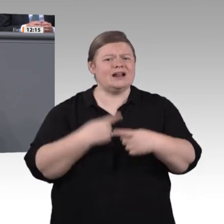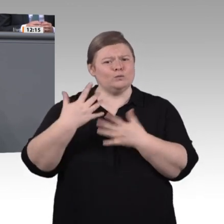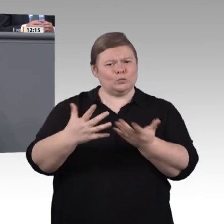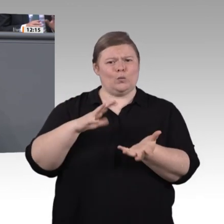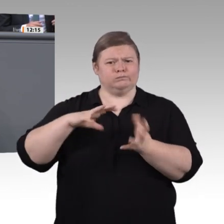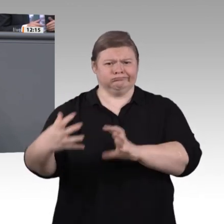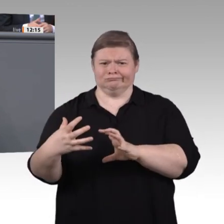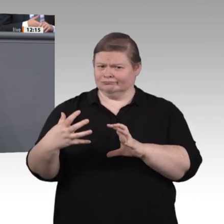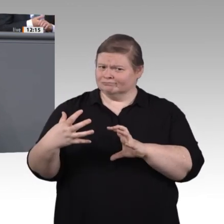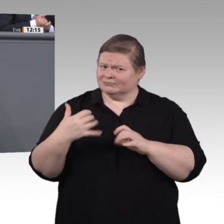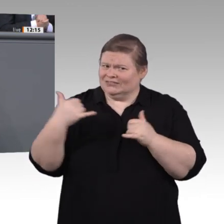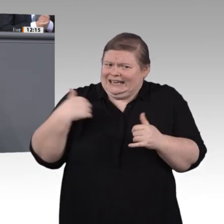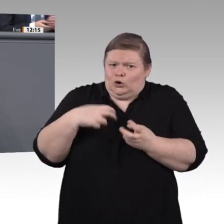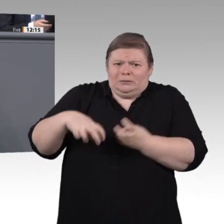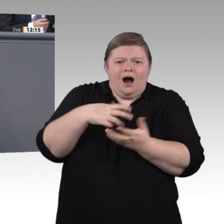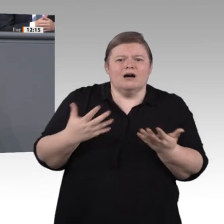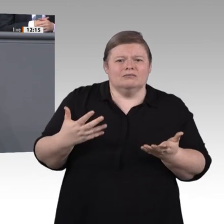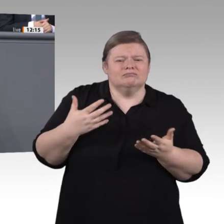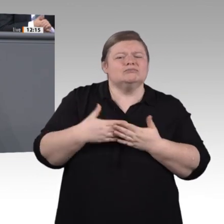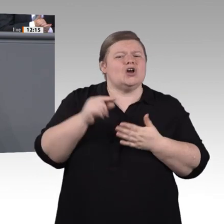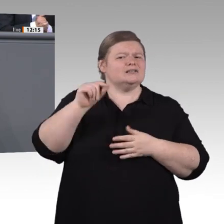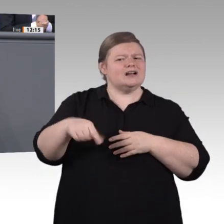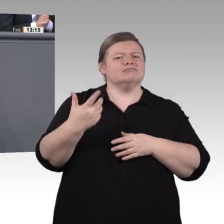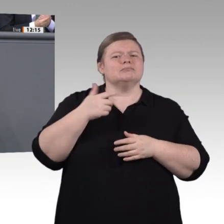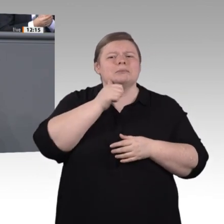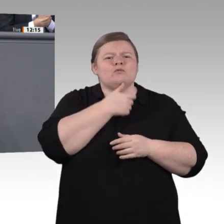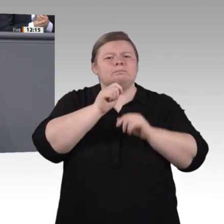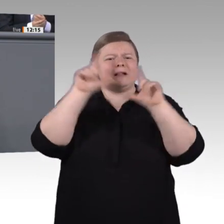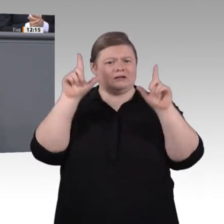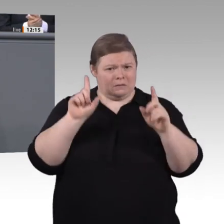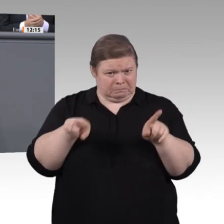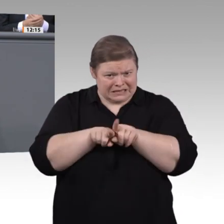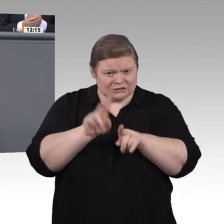wir auch das Ausrollen neuer sogenannter hybrider Qualifizierungswege, also eine